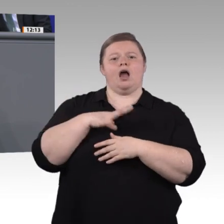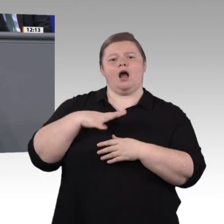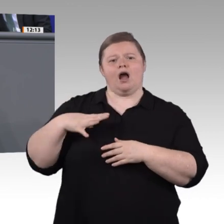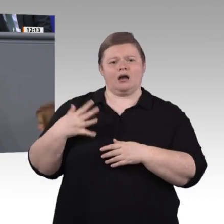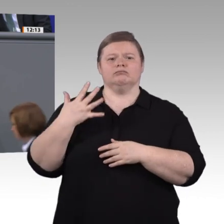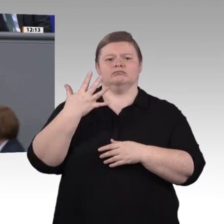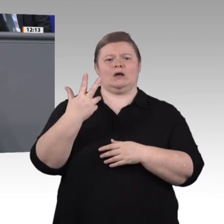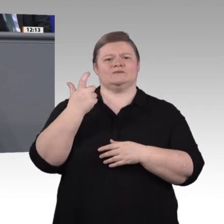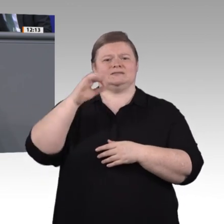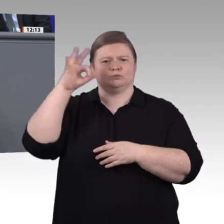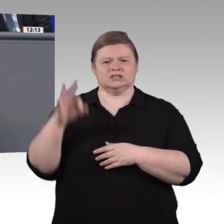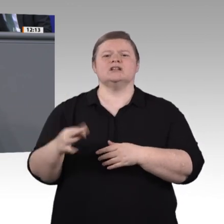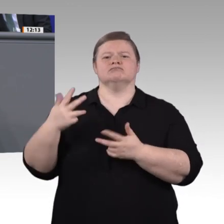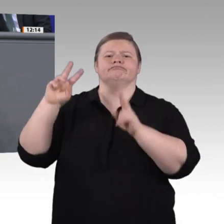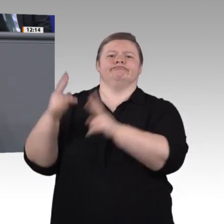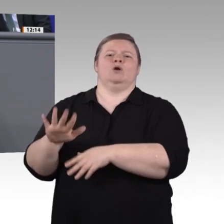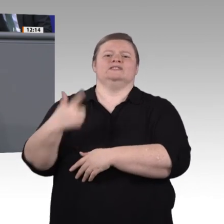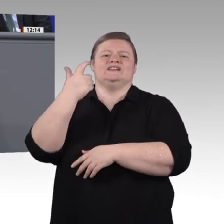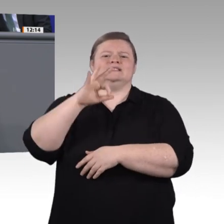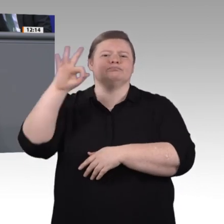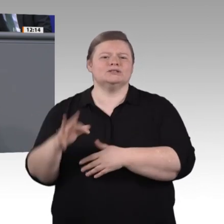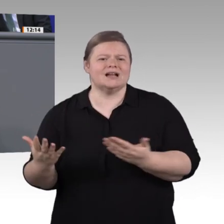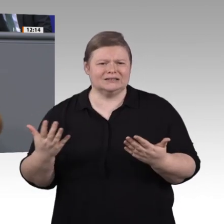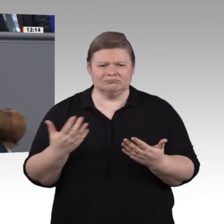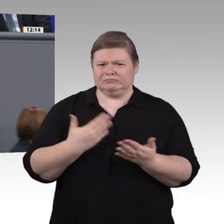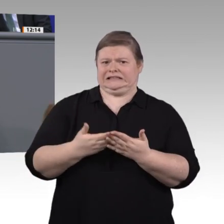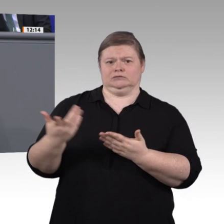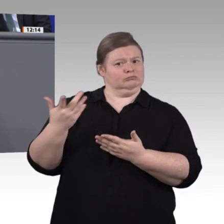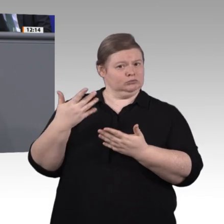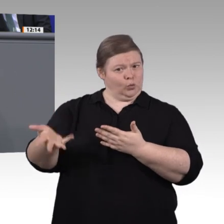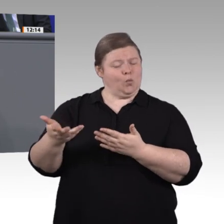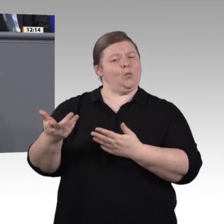modernisiert worden. Allein 2018 sind 25 neue oder modernisierte Ausbildungsberufe